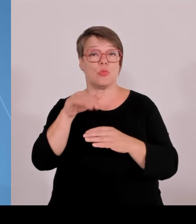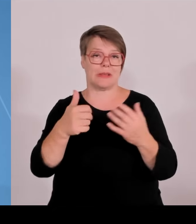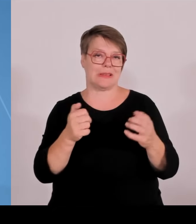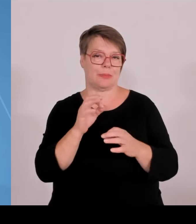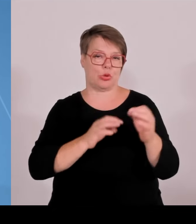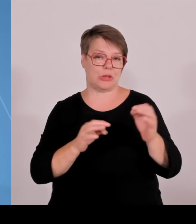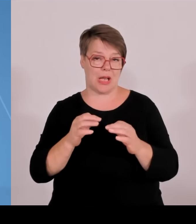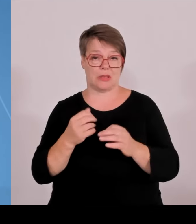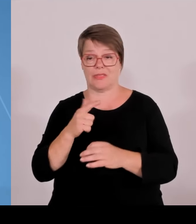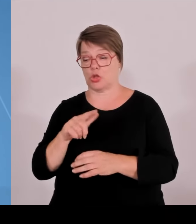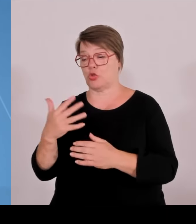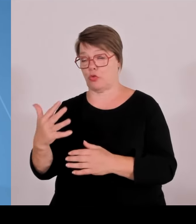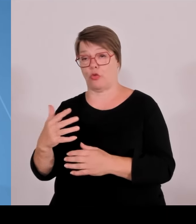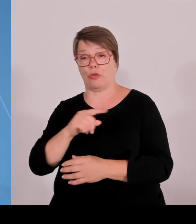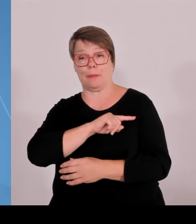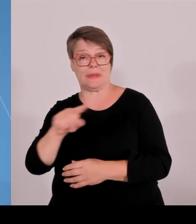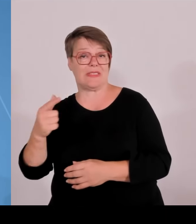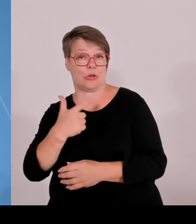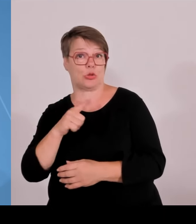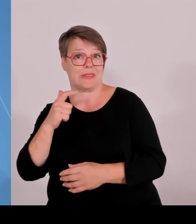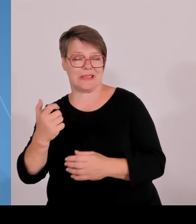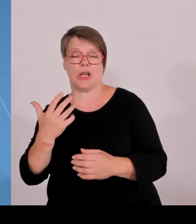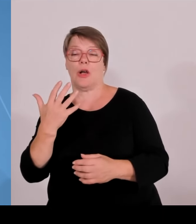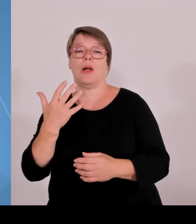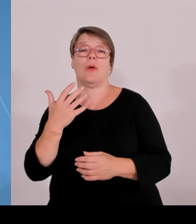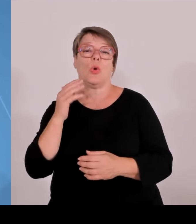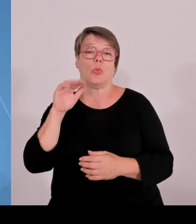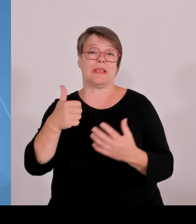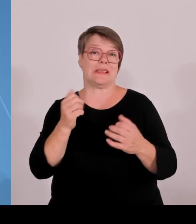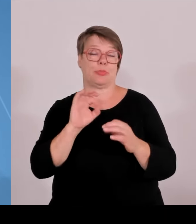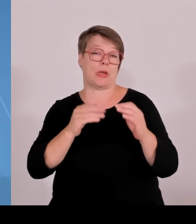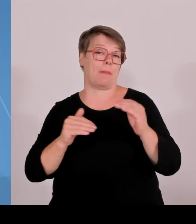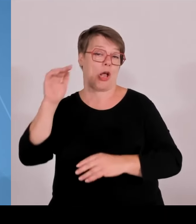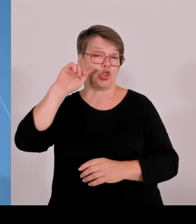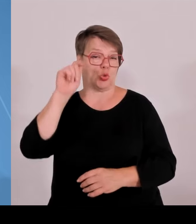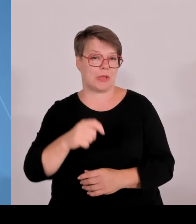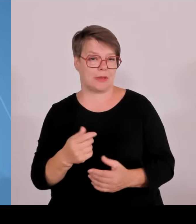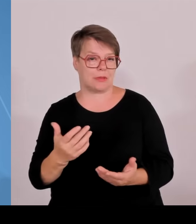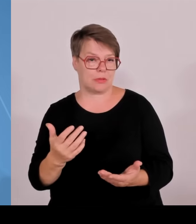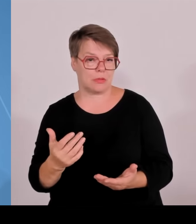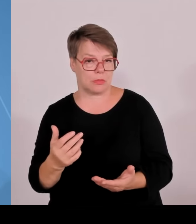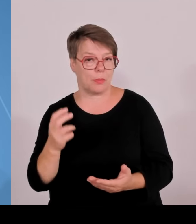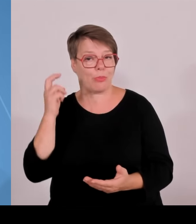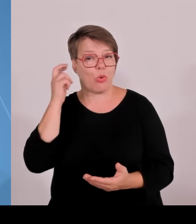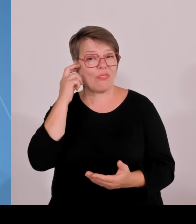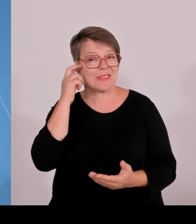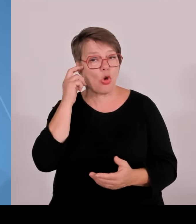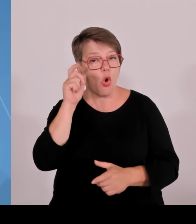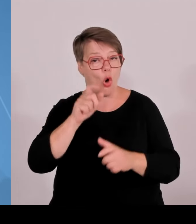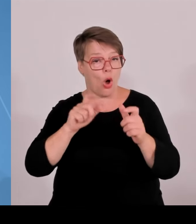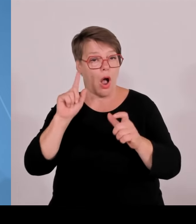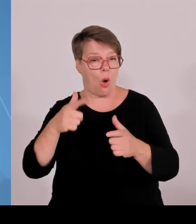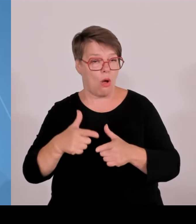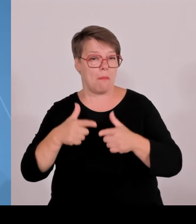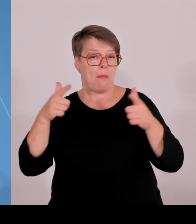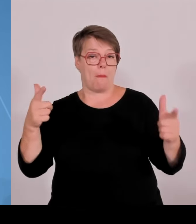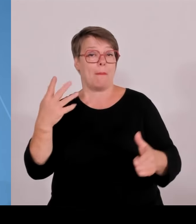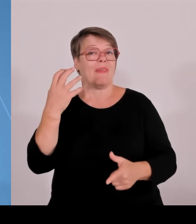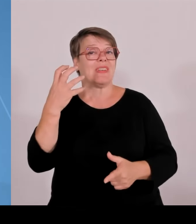in diesem Zeitraum. Damit sieht man, wir sind als Freistaat Bayern in der Lage, zusätzliches Geld dann auch sehr